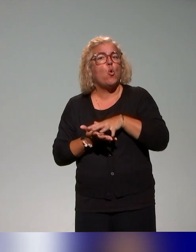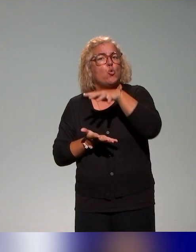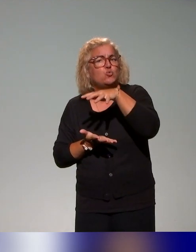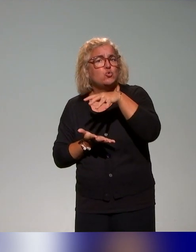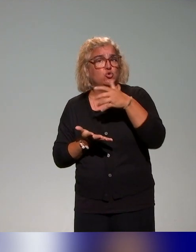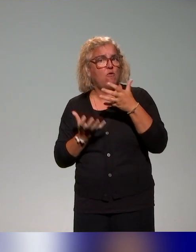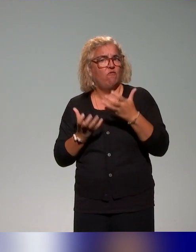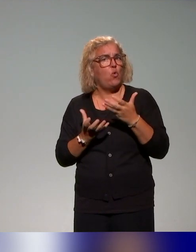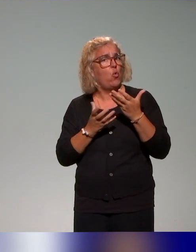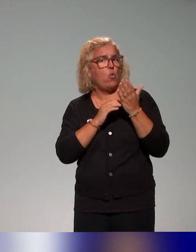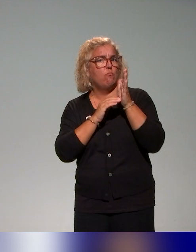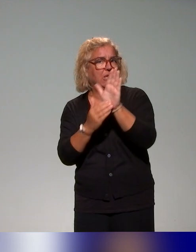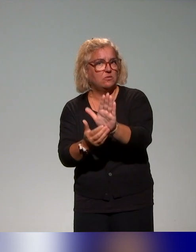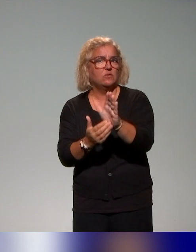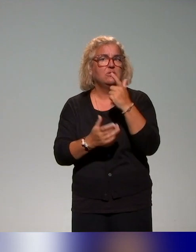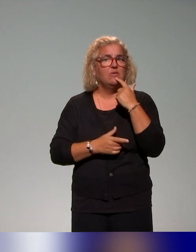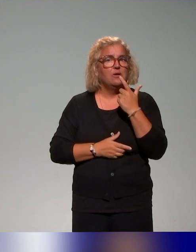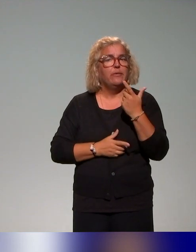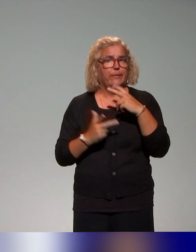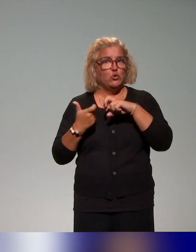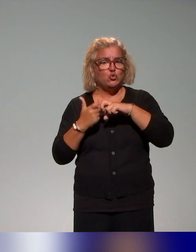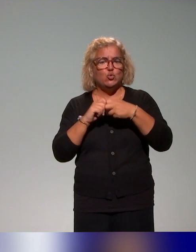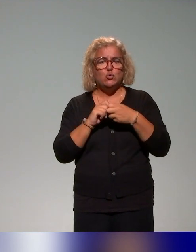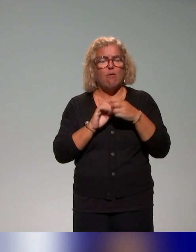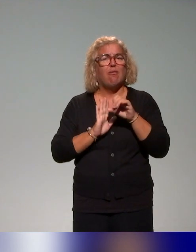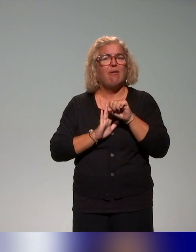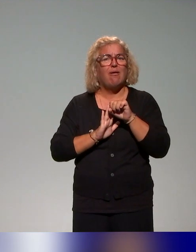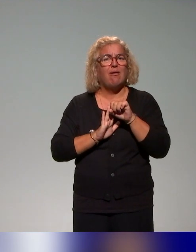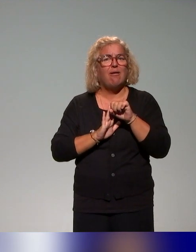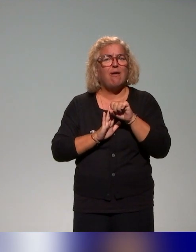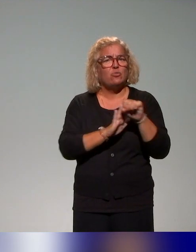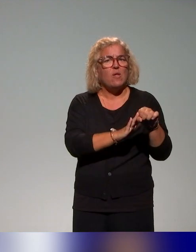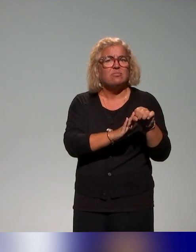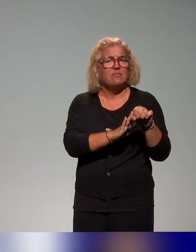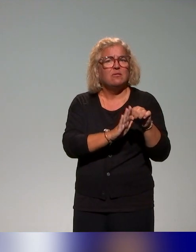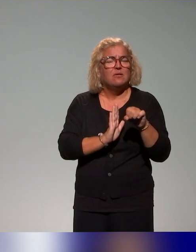la structure. Ce qui est noté à droite de la diapo, c'est que dans cette ressource,